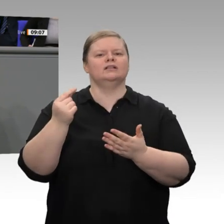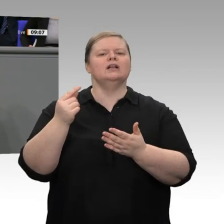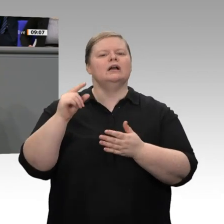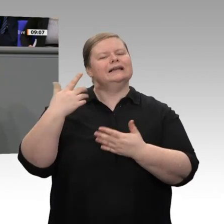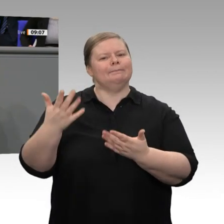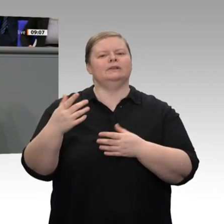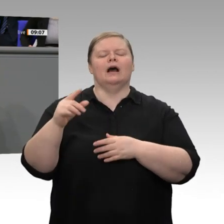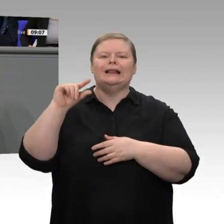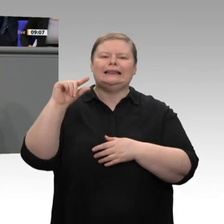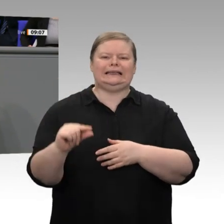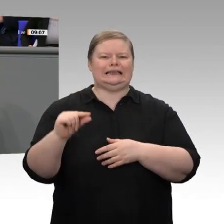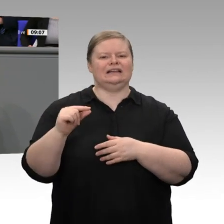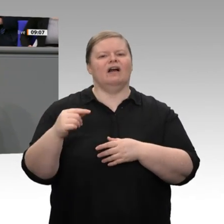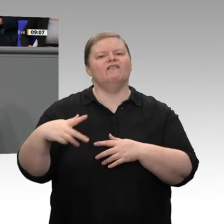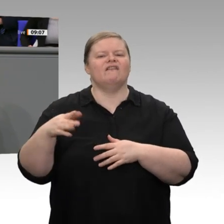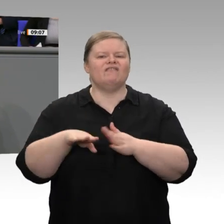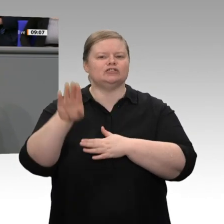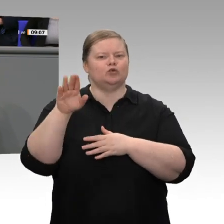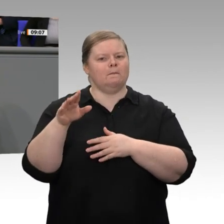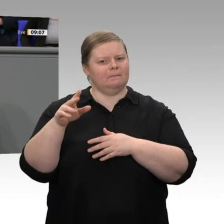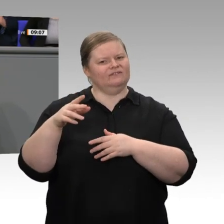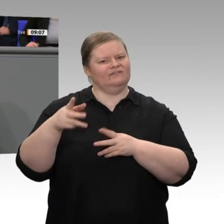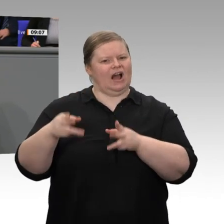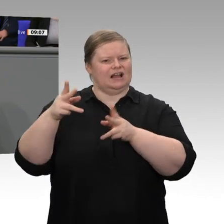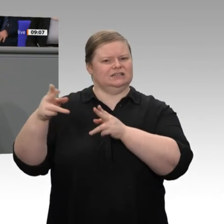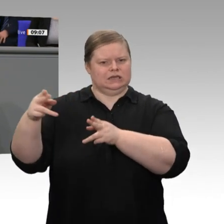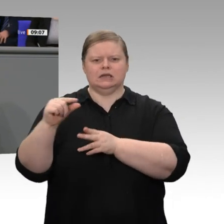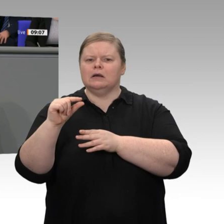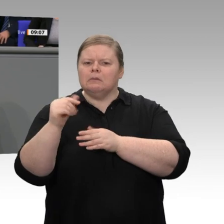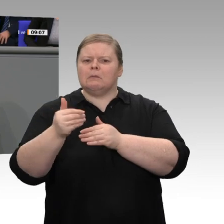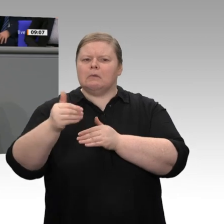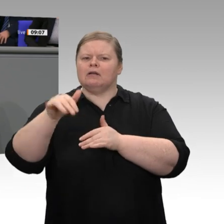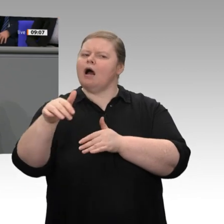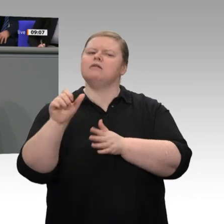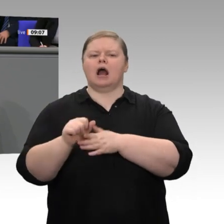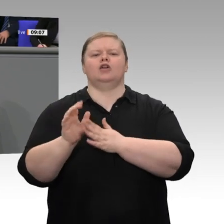diejenigen, die überlegen, ob sie in Ausrüstung investieren sollen, die überlegen, ob sie